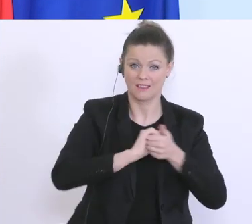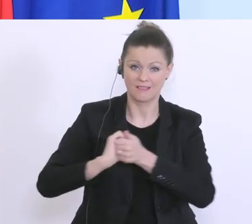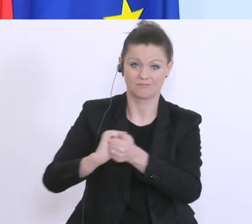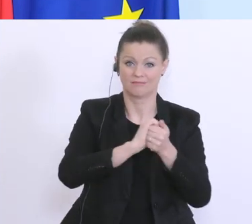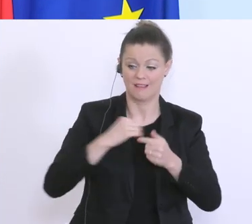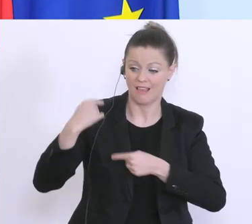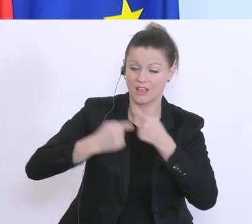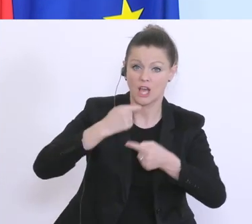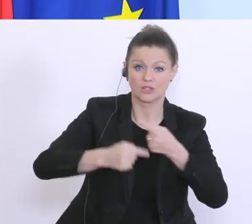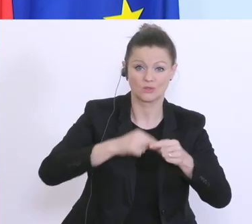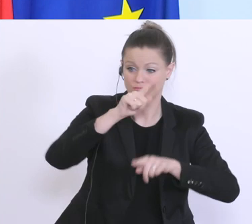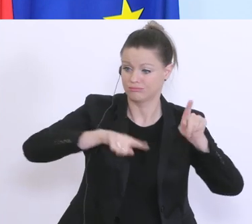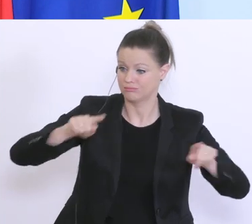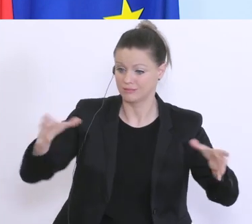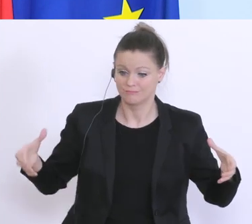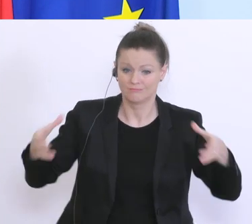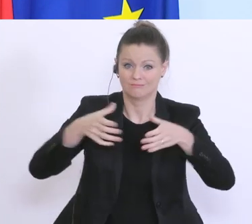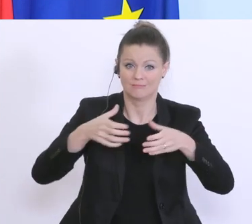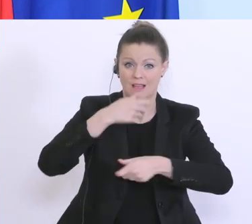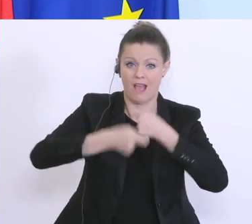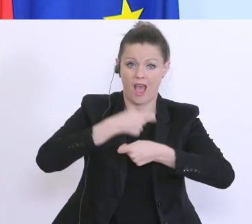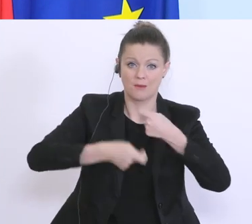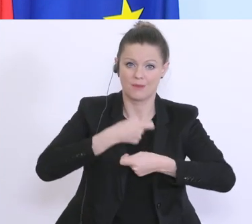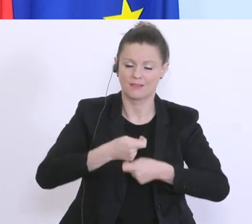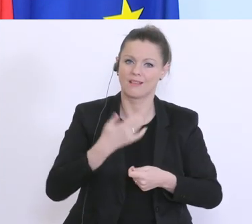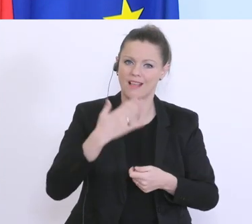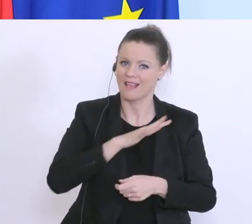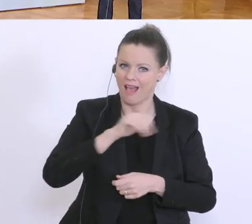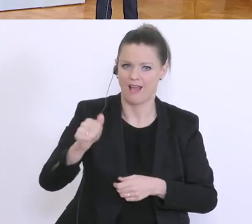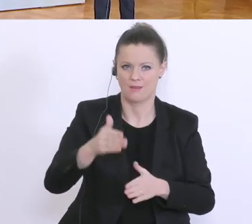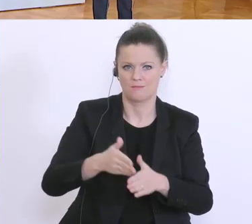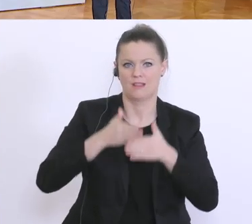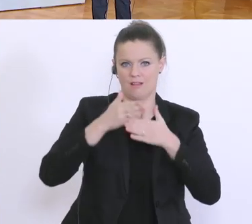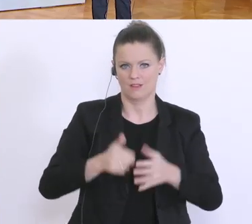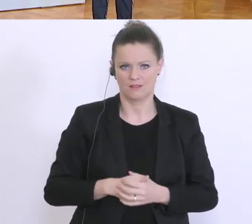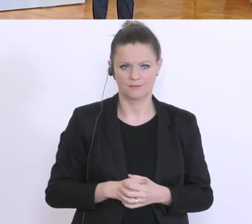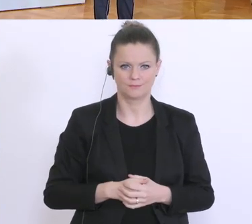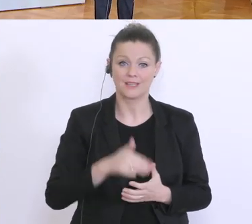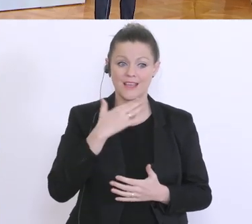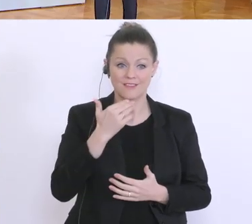und da ein großes Danke, an alle die an vorderster Front mithelfen, vielen Dank. Vielen Dank, Herr Finanzminister, Herr Zadrazil.